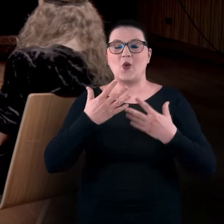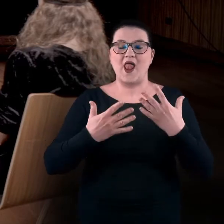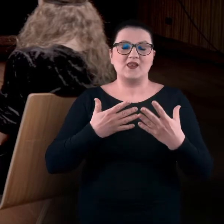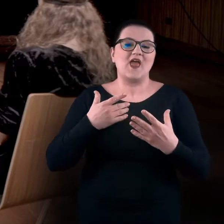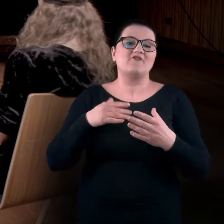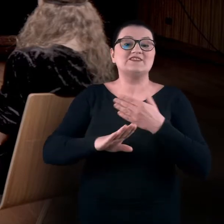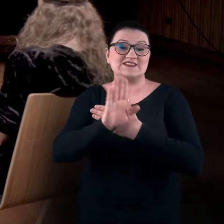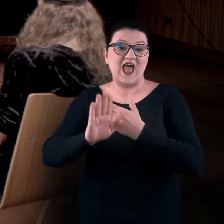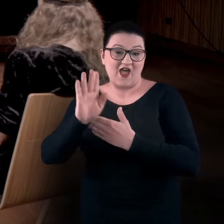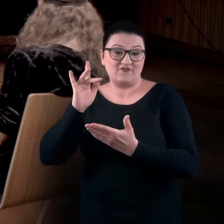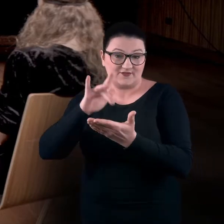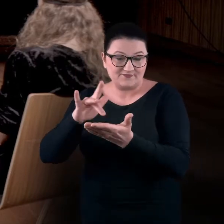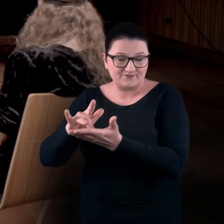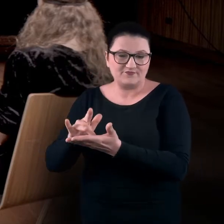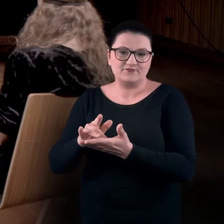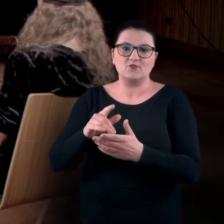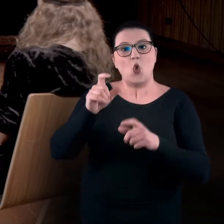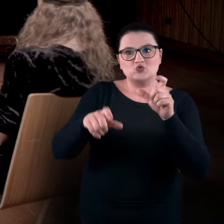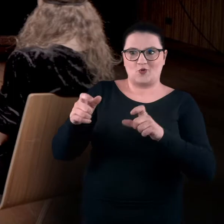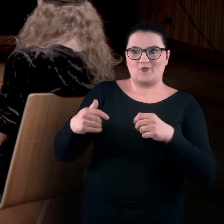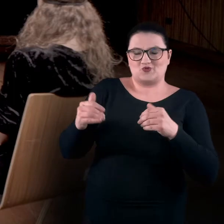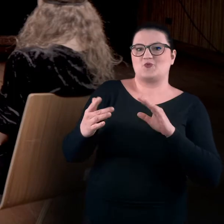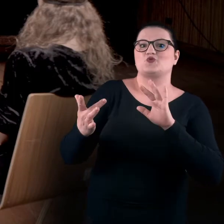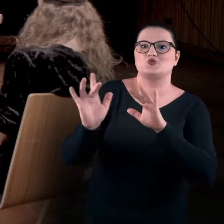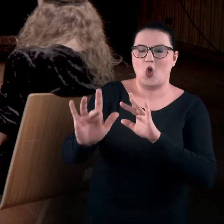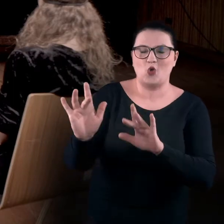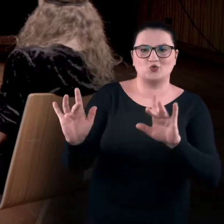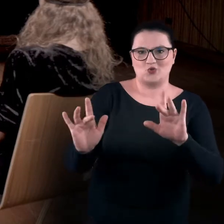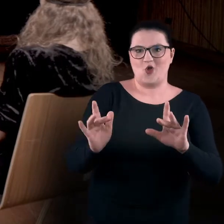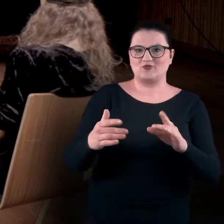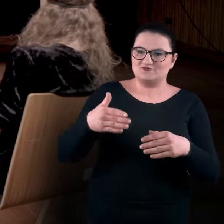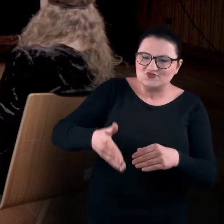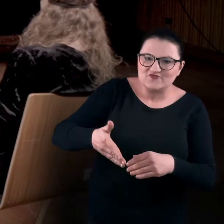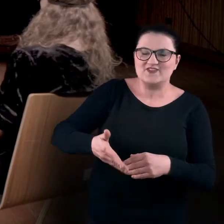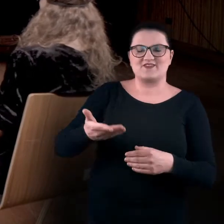z osobami, które właściwie możemy dotknąć, z którymi możemy się przywitać,